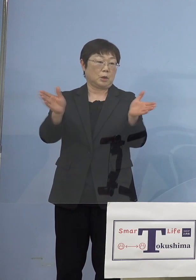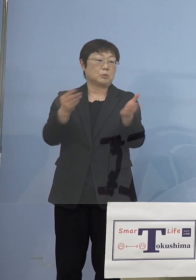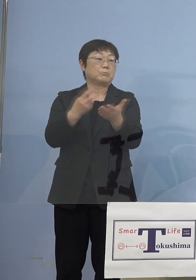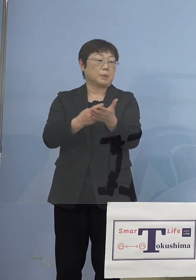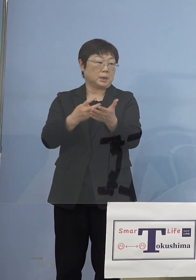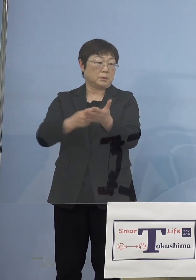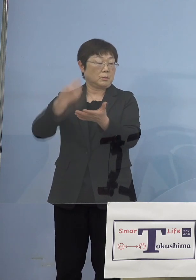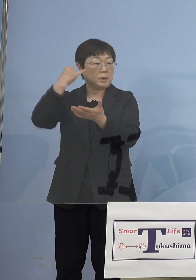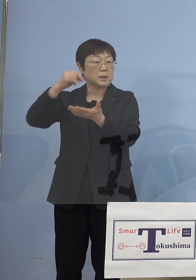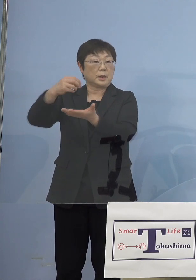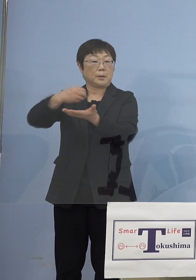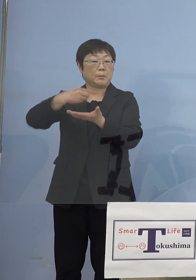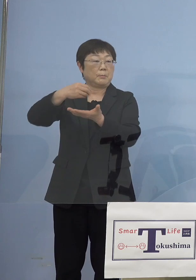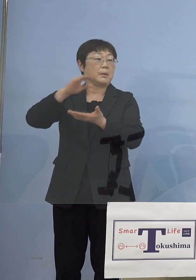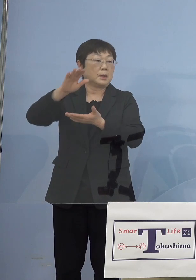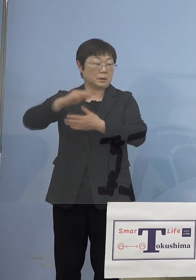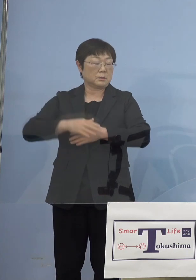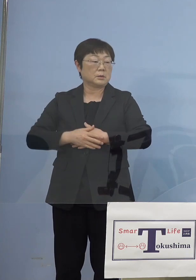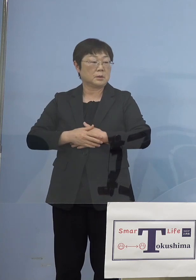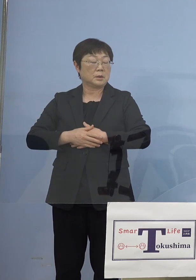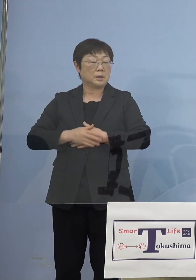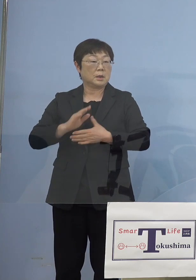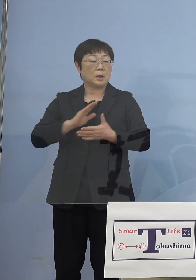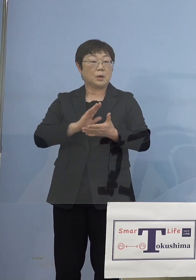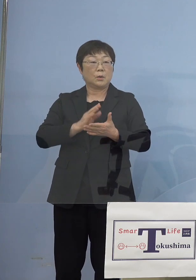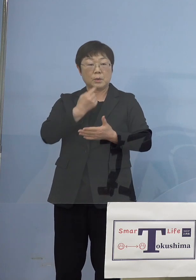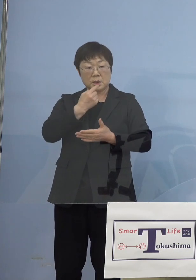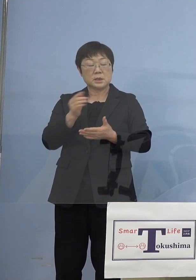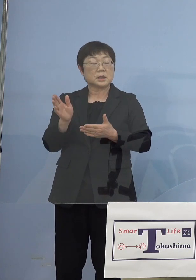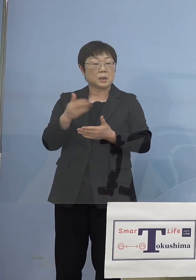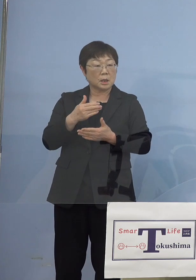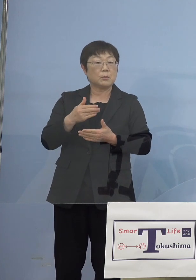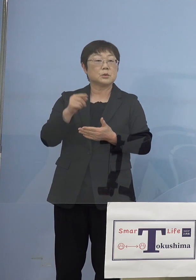意見がたくさん出て私の方からも そうした意見全国知事会から